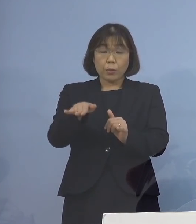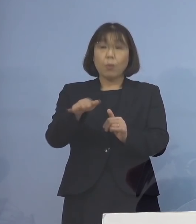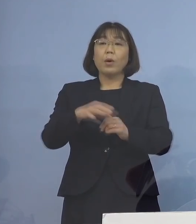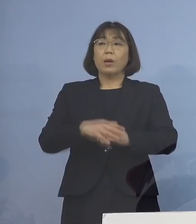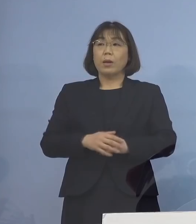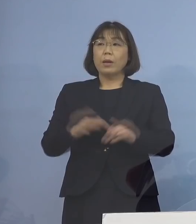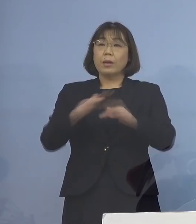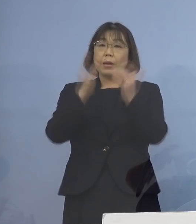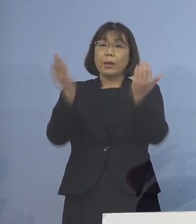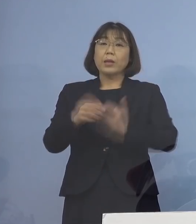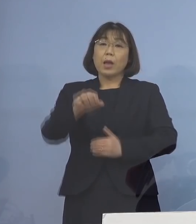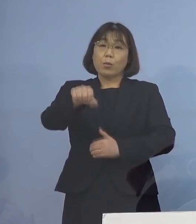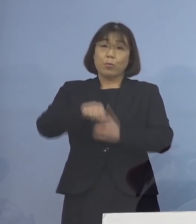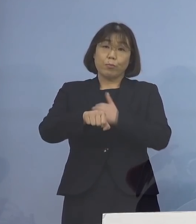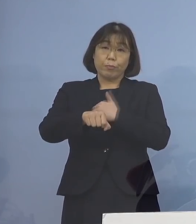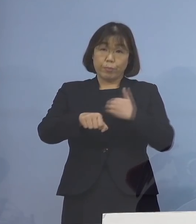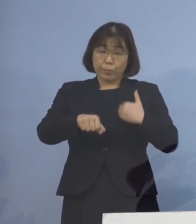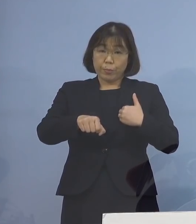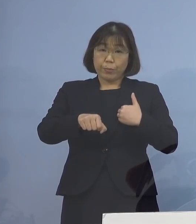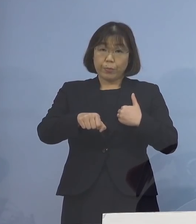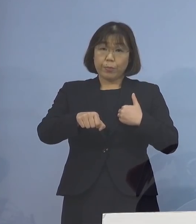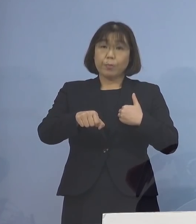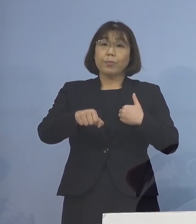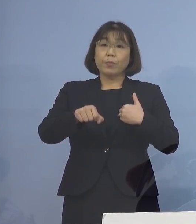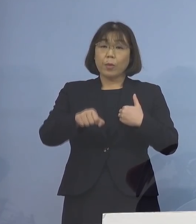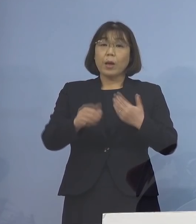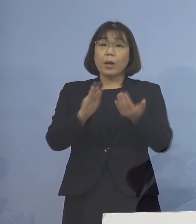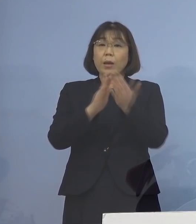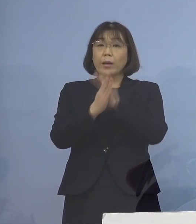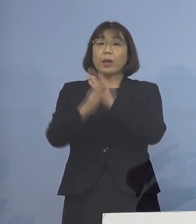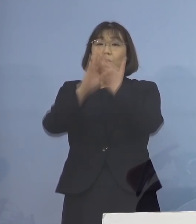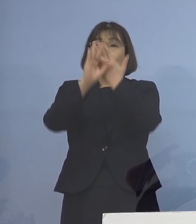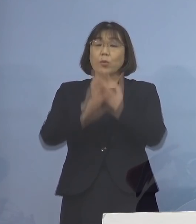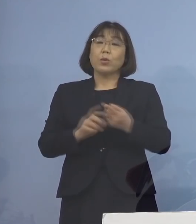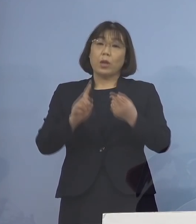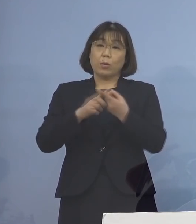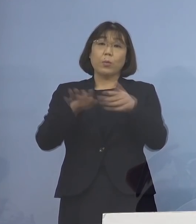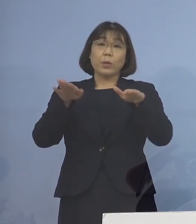全て把握されていることから 県の条例に基づき、現時点で